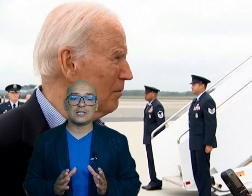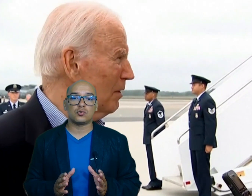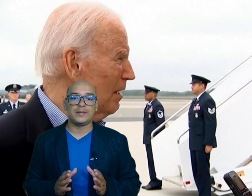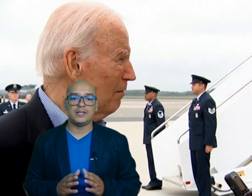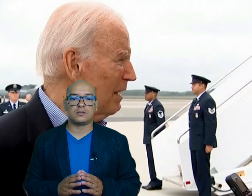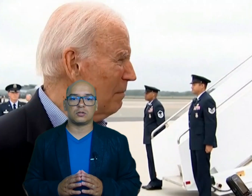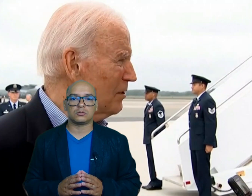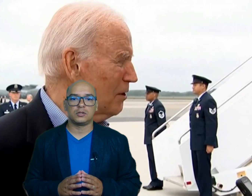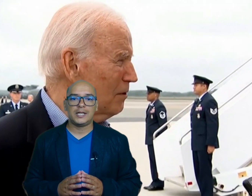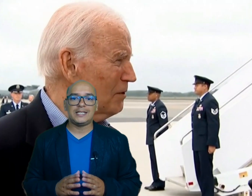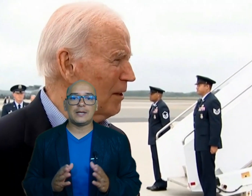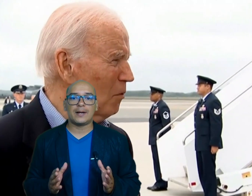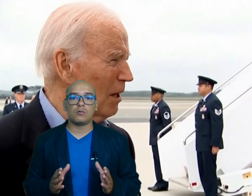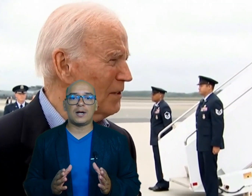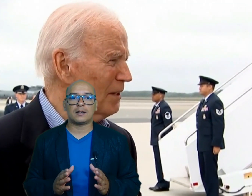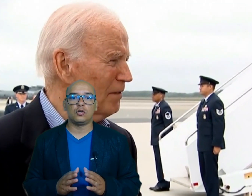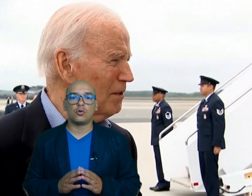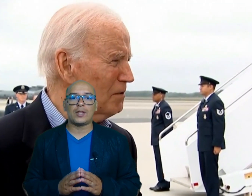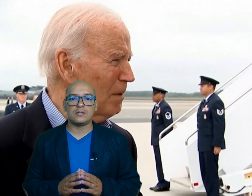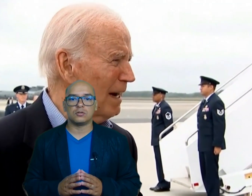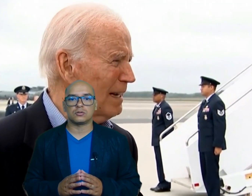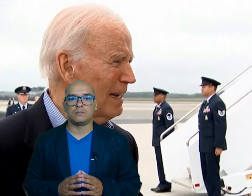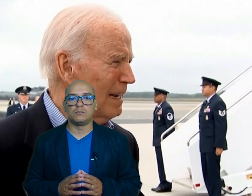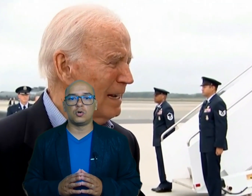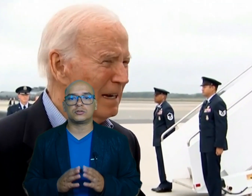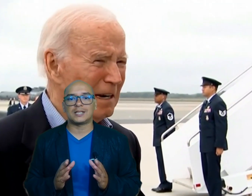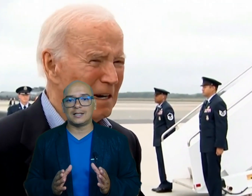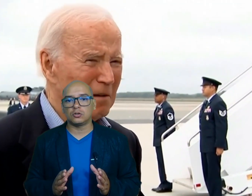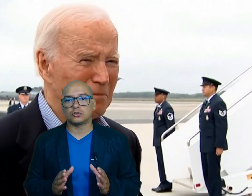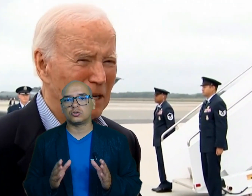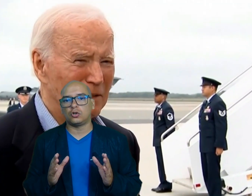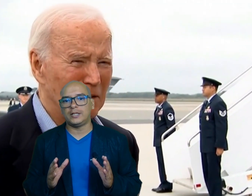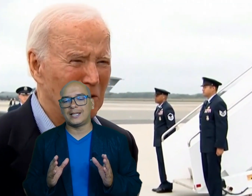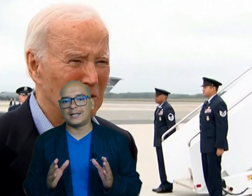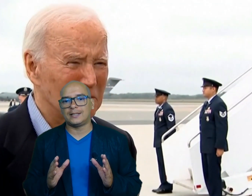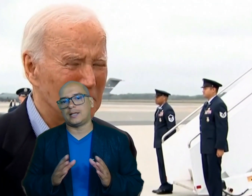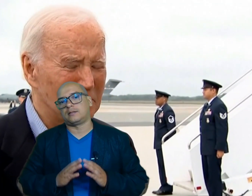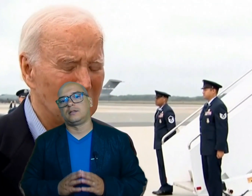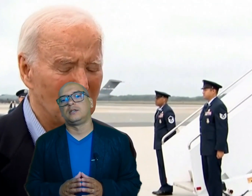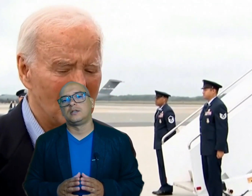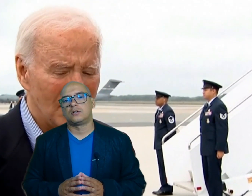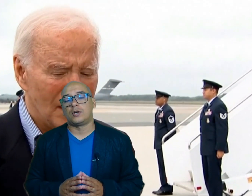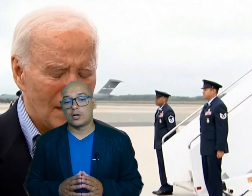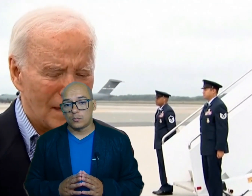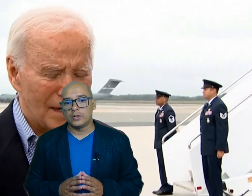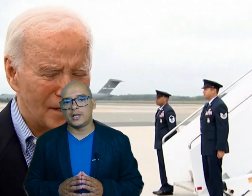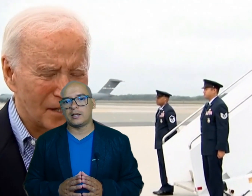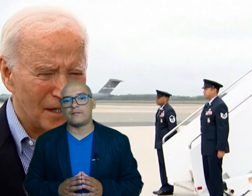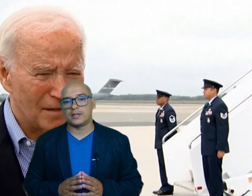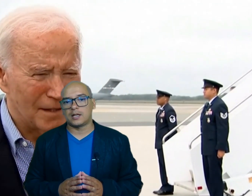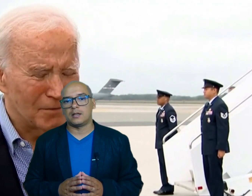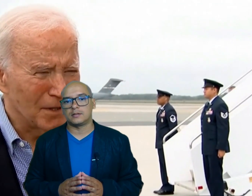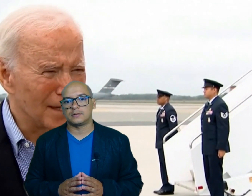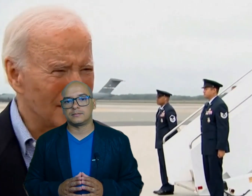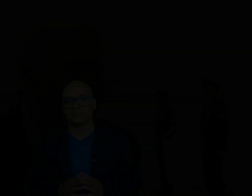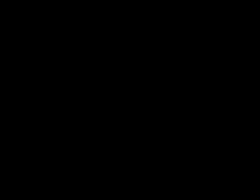suministros y evaluar los daños mostrando solidaridad con las comunidades afectadas